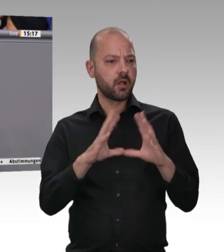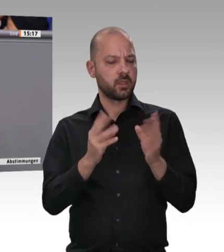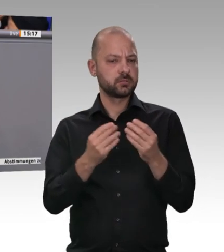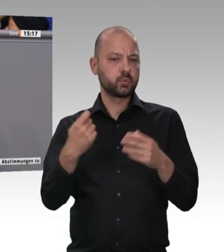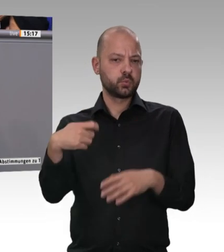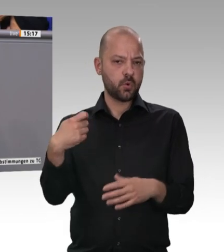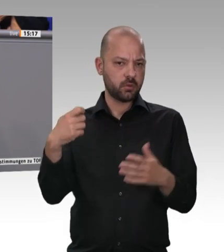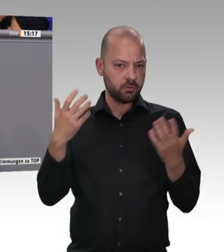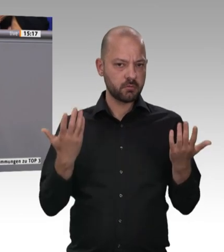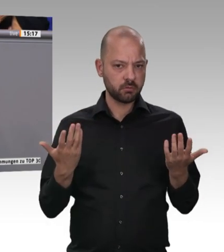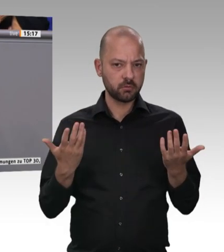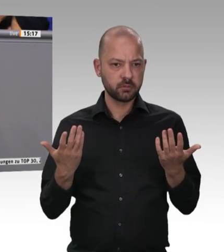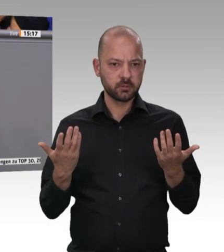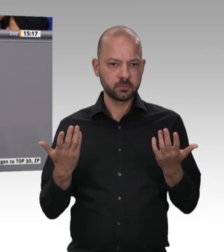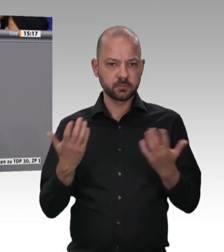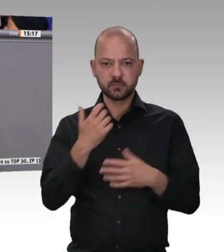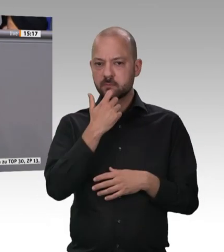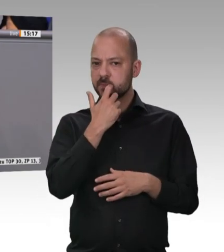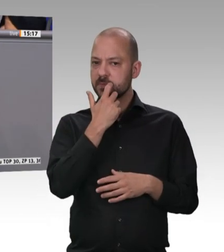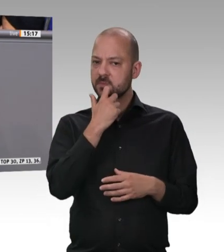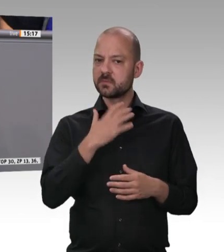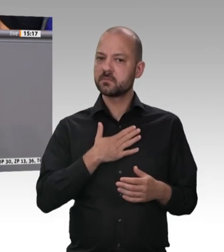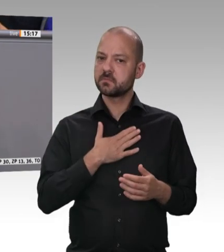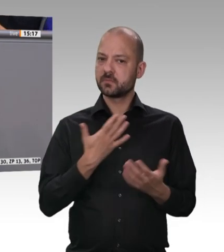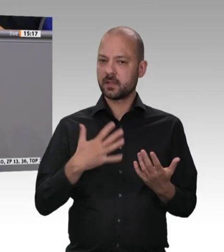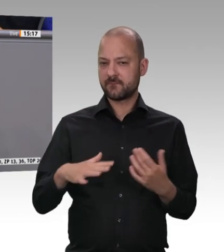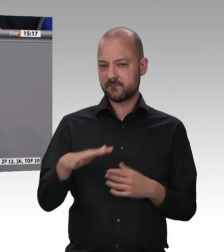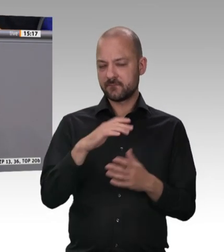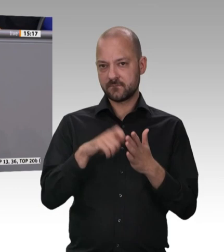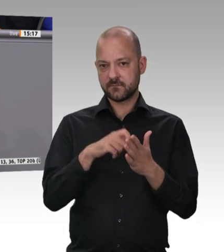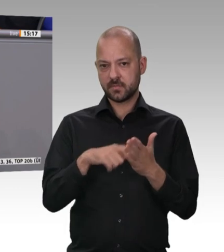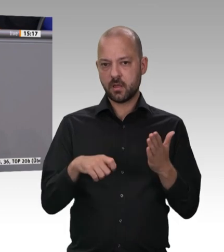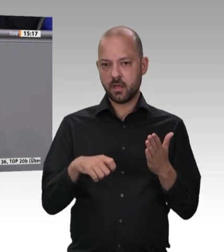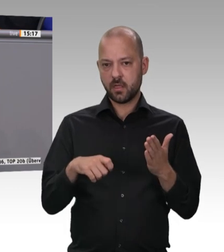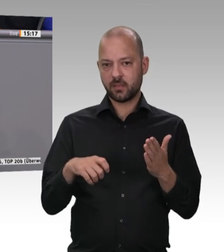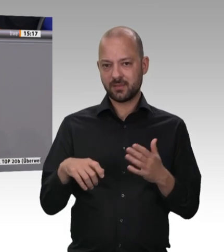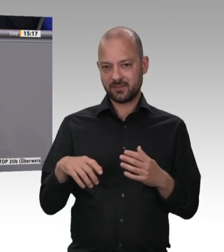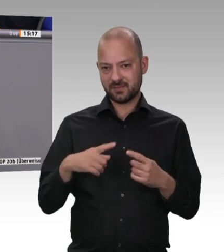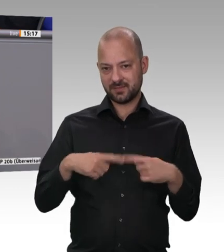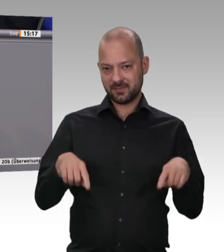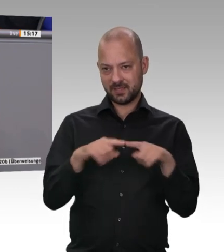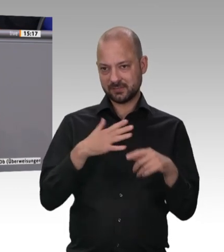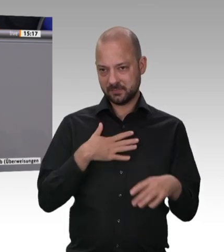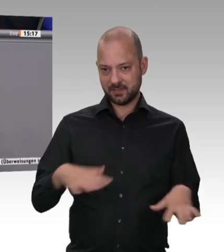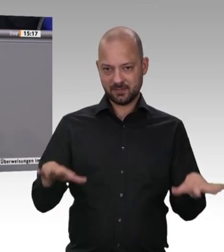gebaut, das wegen großer Nachfrage jetzt übrigens erweitert wird. Ich war erst letzte Woche bei ihnen und habe sie gebeten, mir zu sagen,